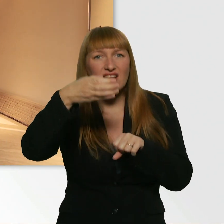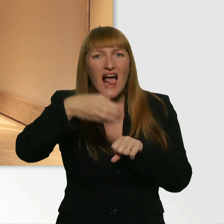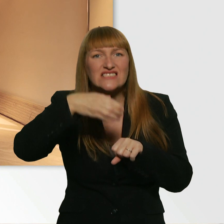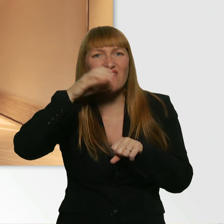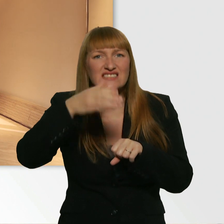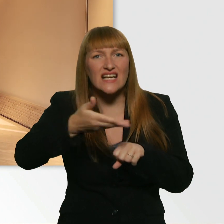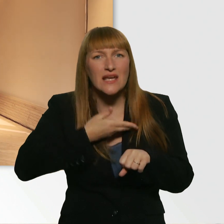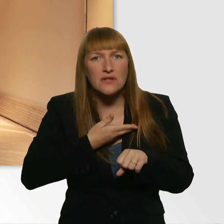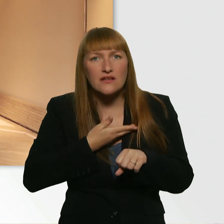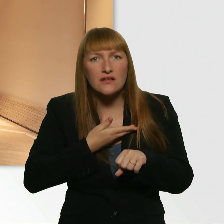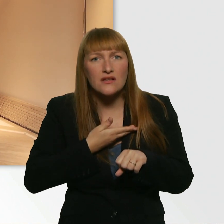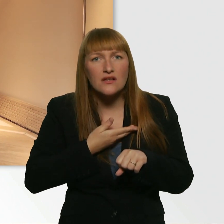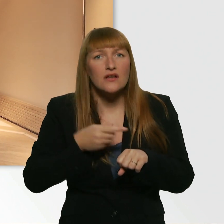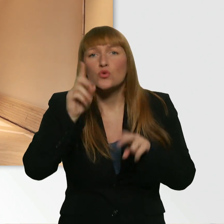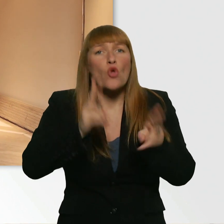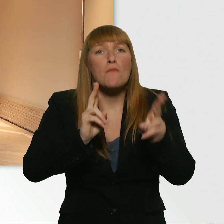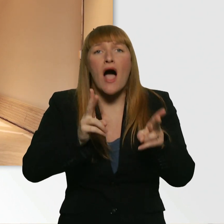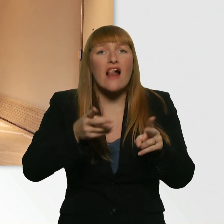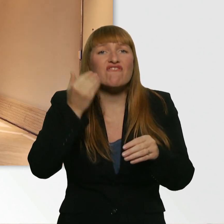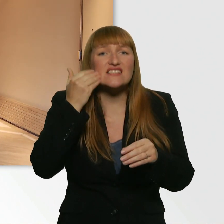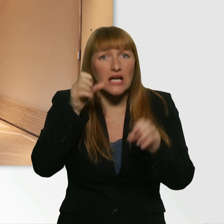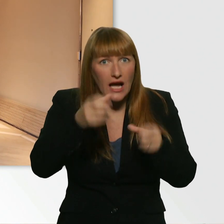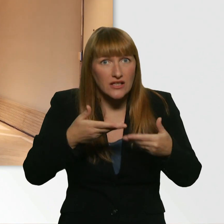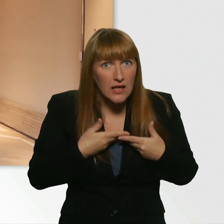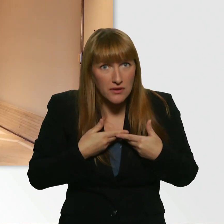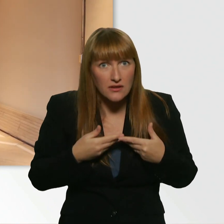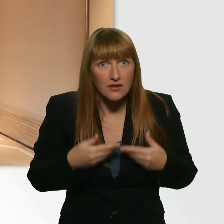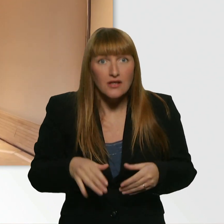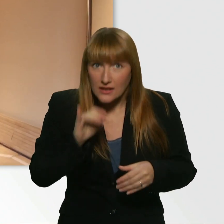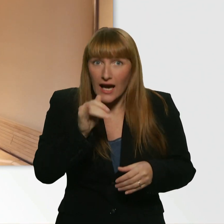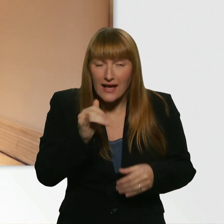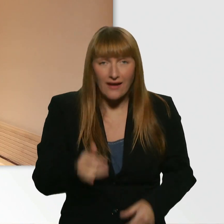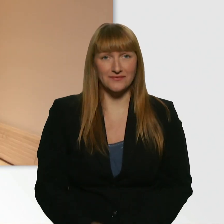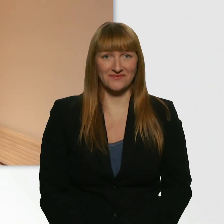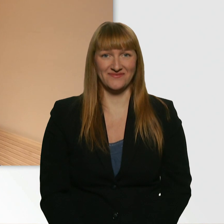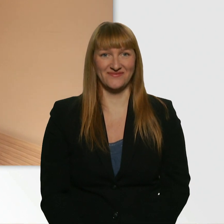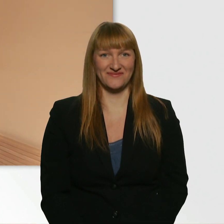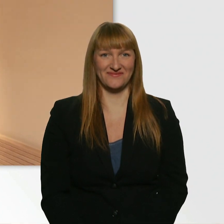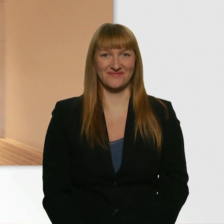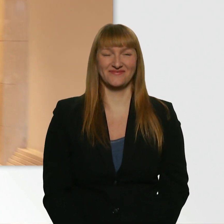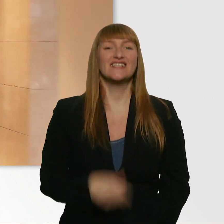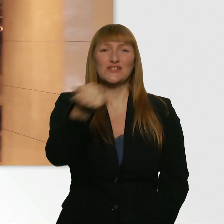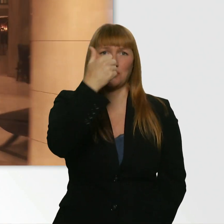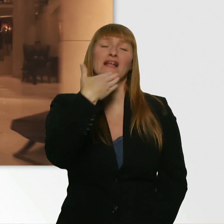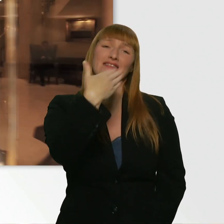Nur ganz normales Leitungswasser. - Ja. Ein Glas. Ja? Super. Danke, das ist total lieb.